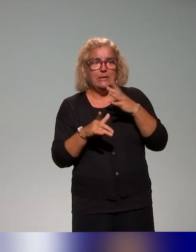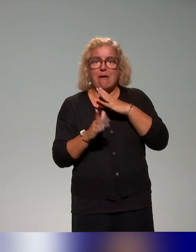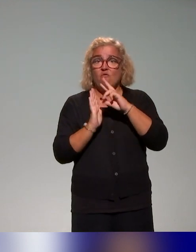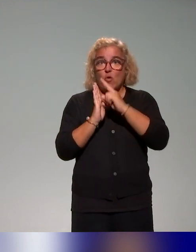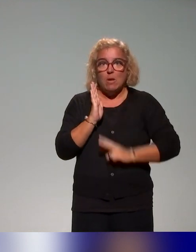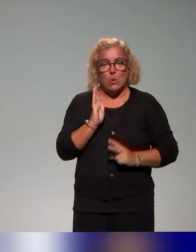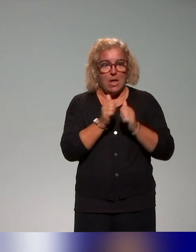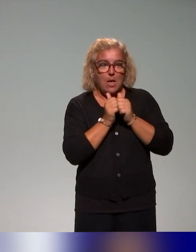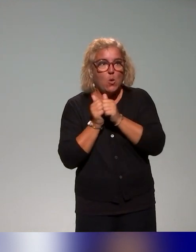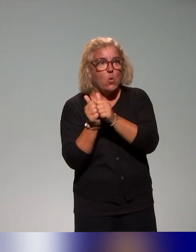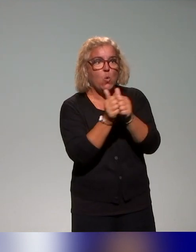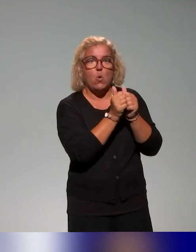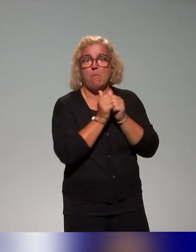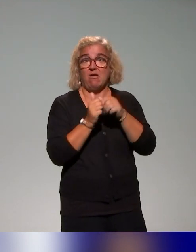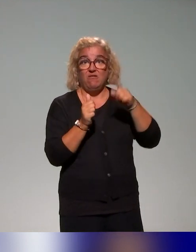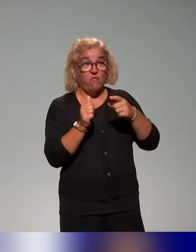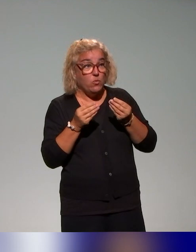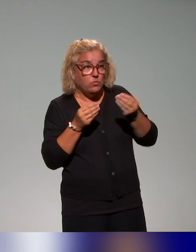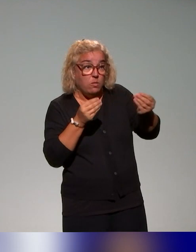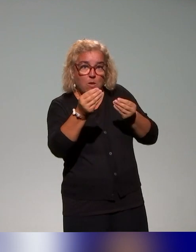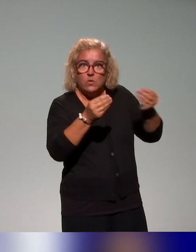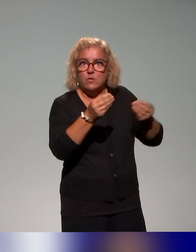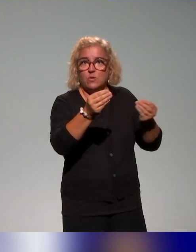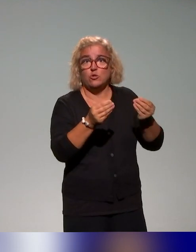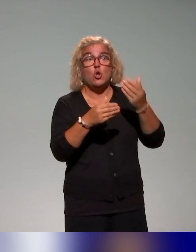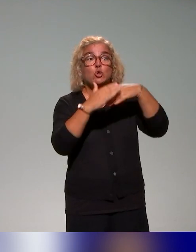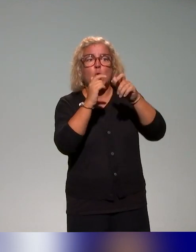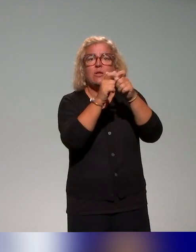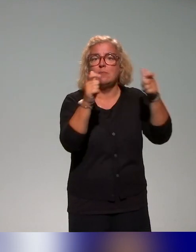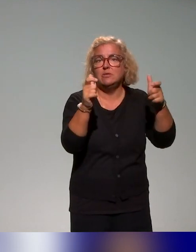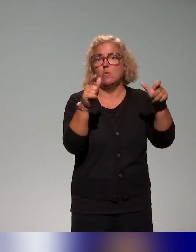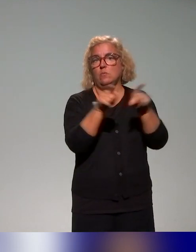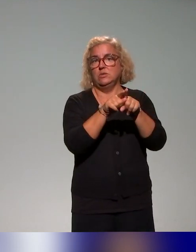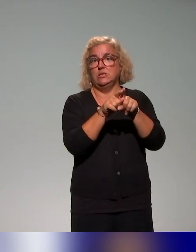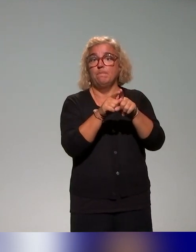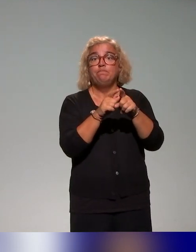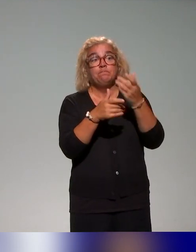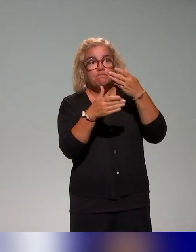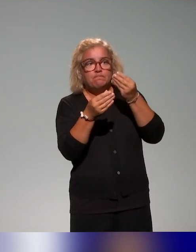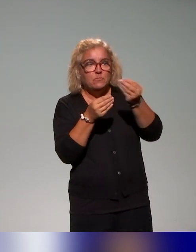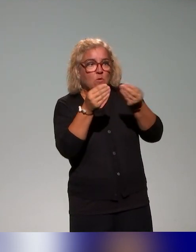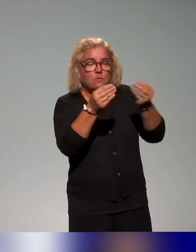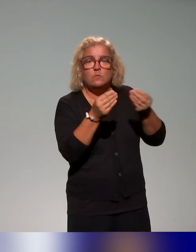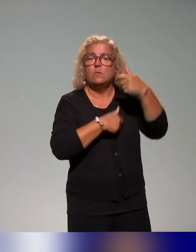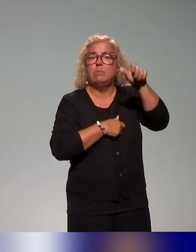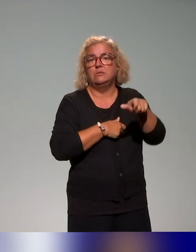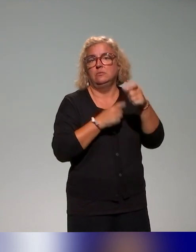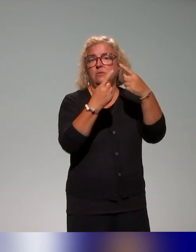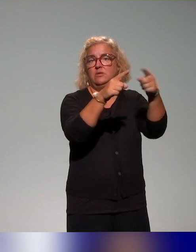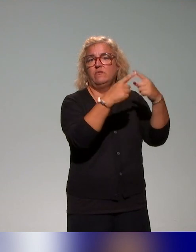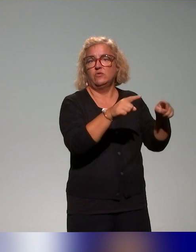C'est quelque chose qui doit être partagé au niveau de l'établissement, au niveau de l'ensemble des acteurs. Ce travail sur les représentations nous paraît vraiment central sur